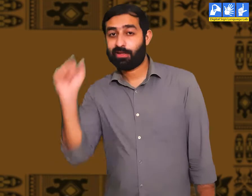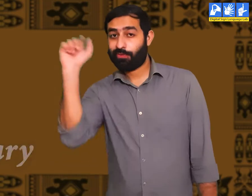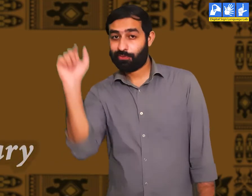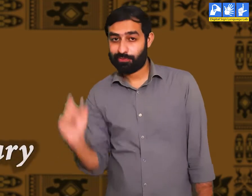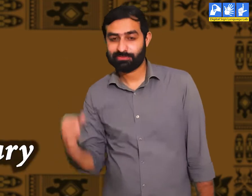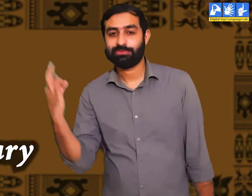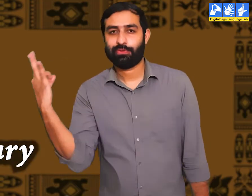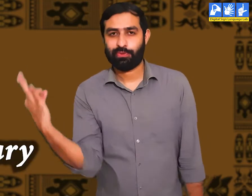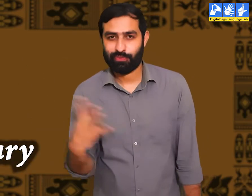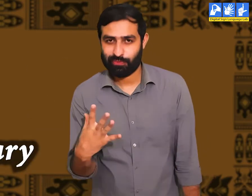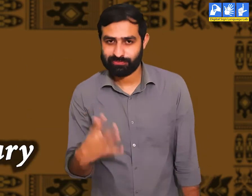शब्दकोष